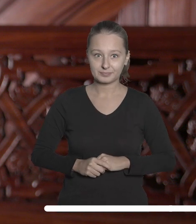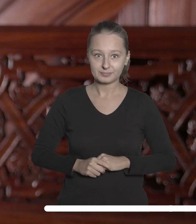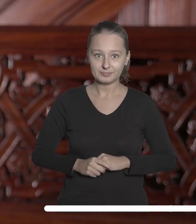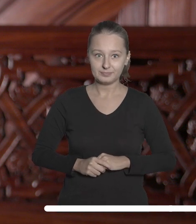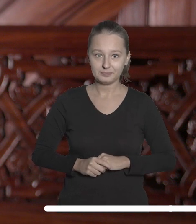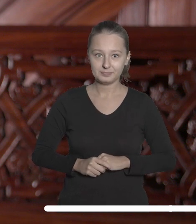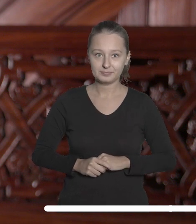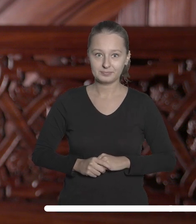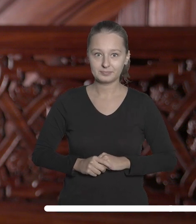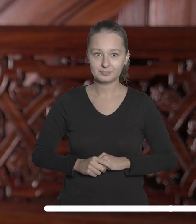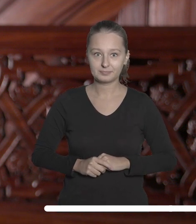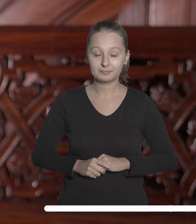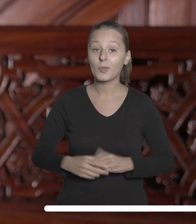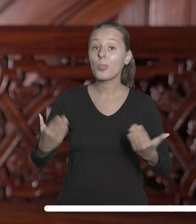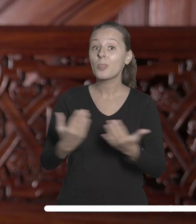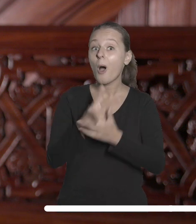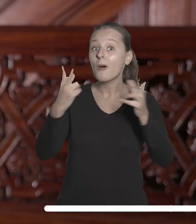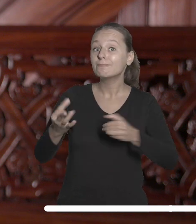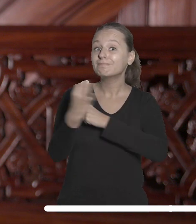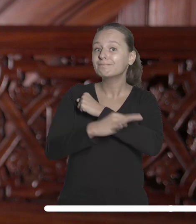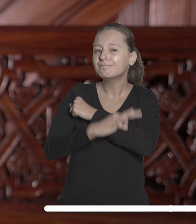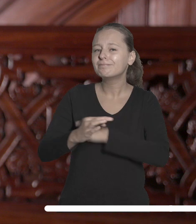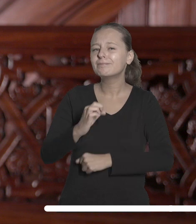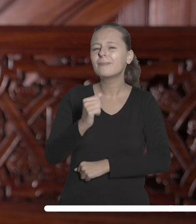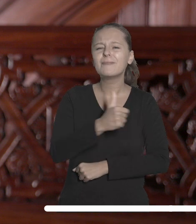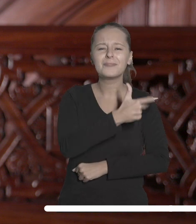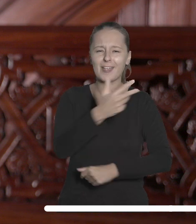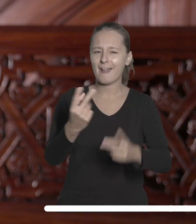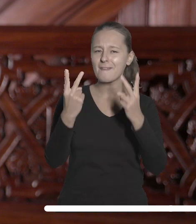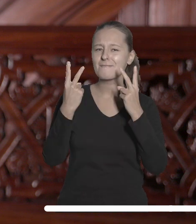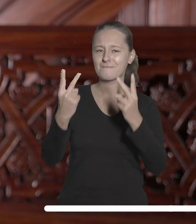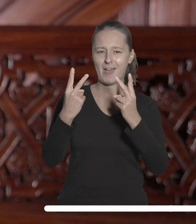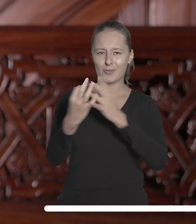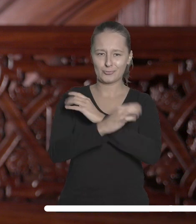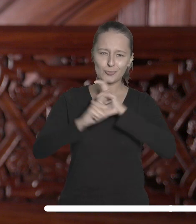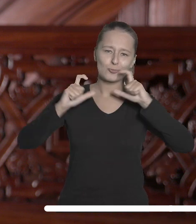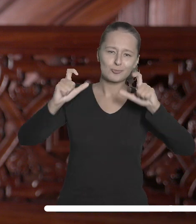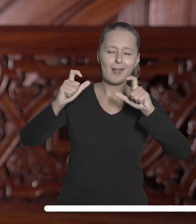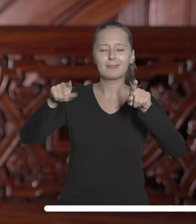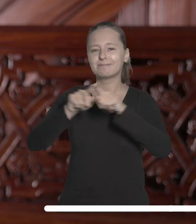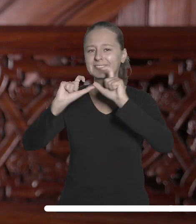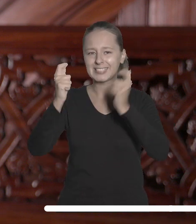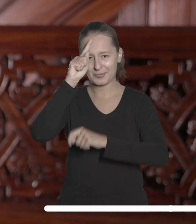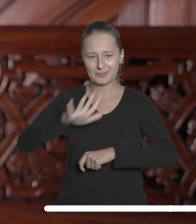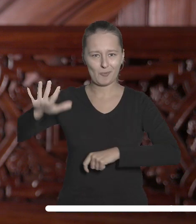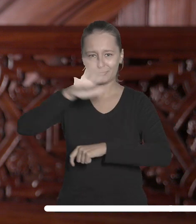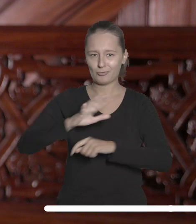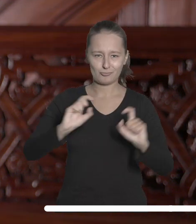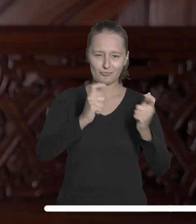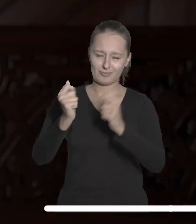Rozpoczynający się rok akademicki przyniesie serię ważnych dla naszej Uczelni i całej społeczności akademickiej wydarzeń.